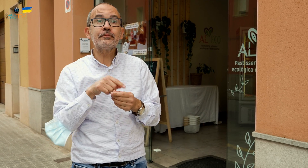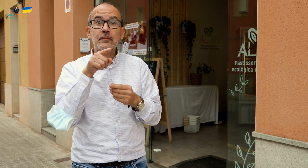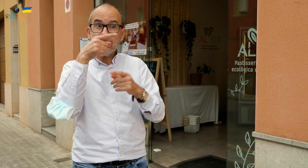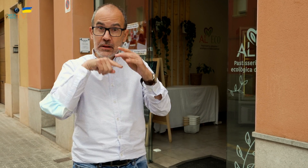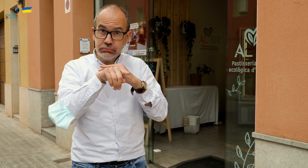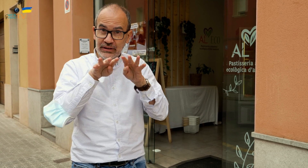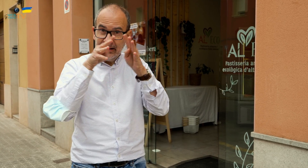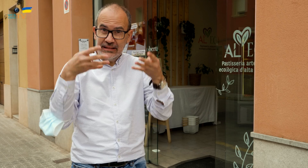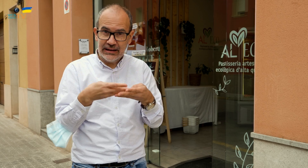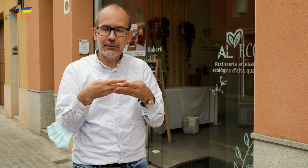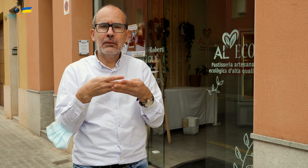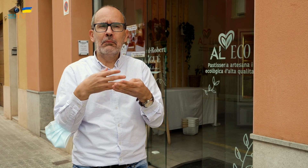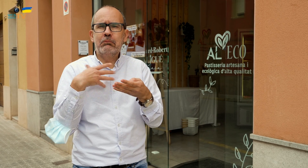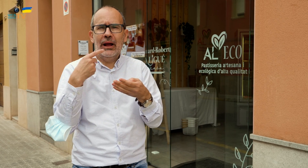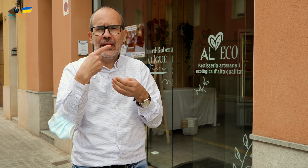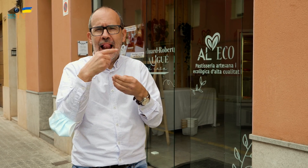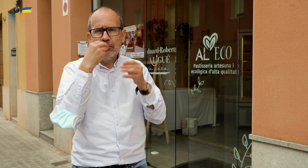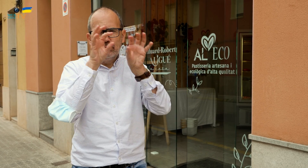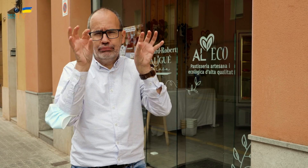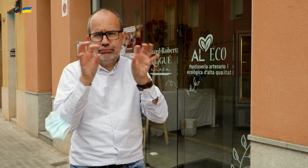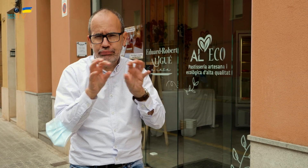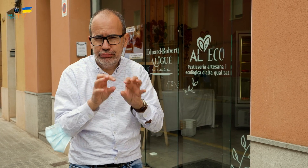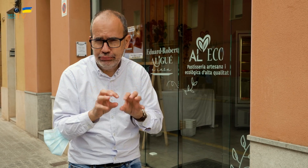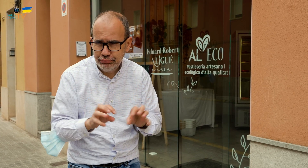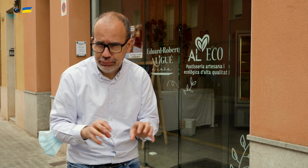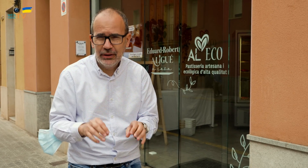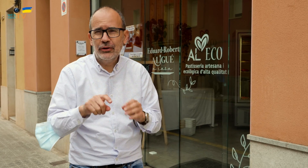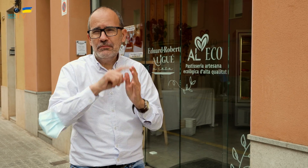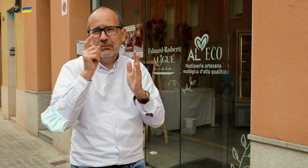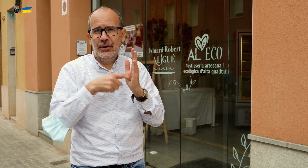Desde su portal podréis ver todo un muestrario de productos que podéis